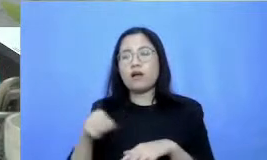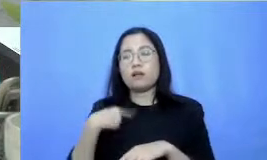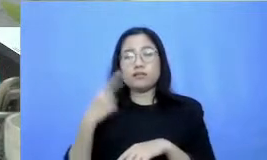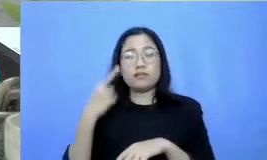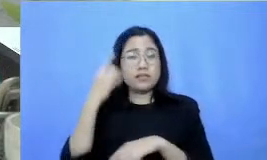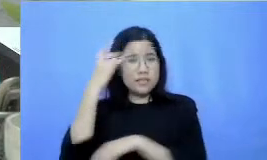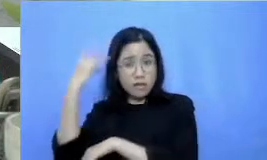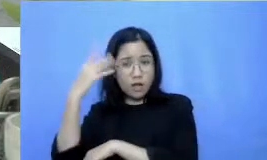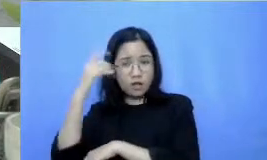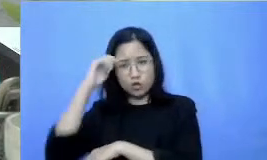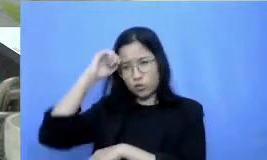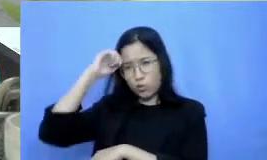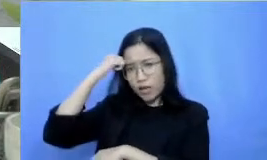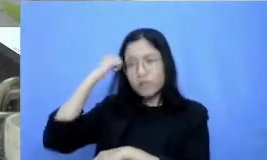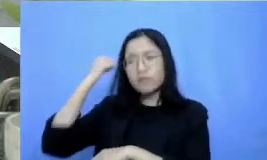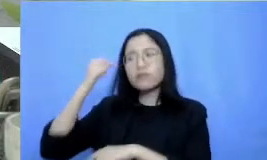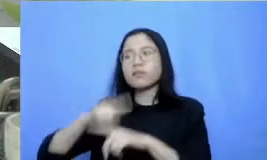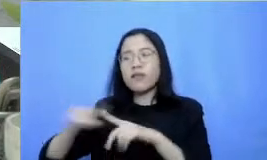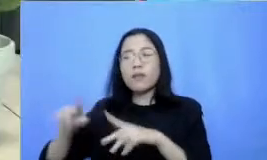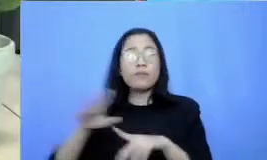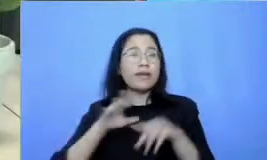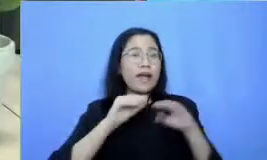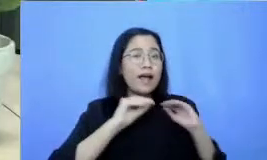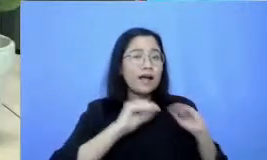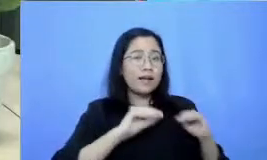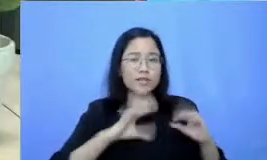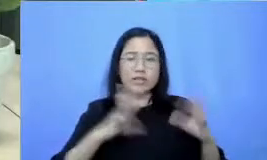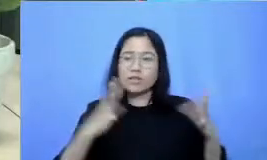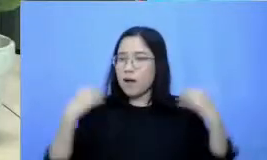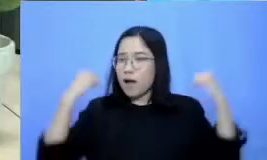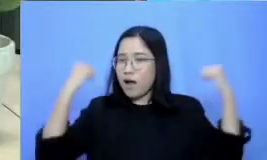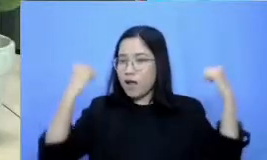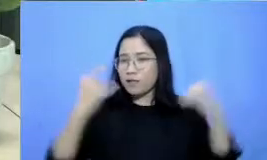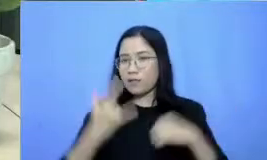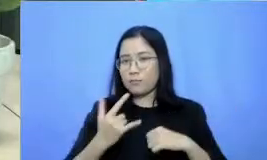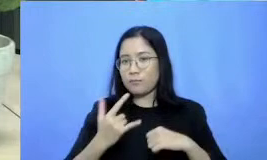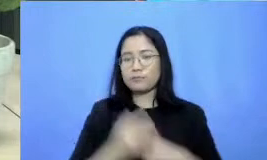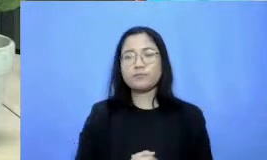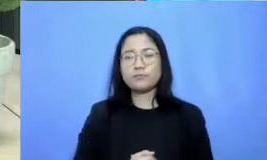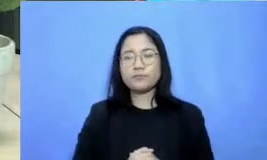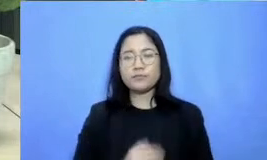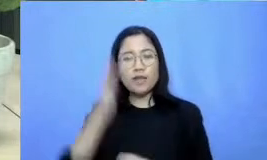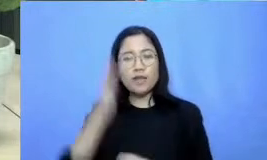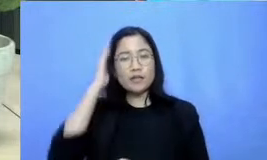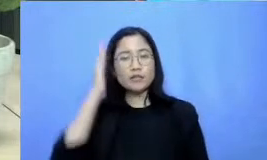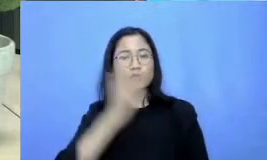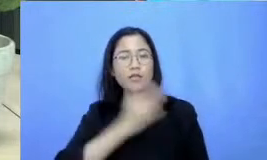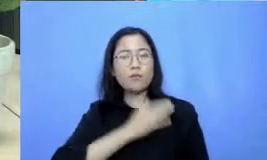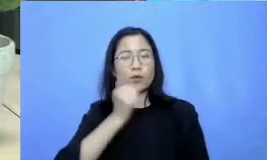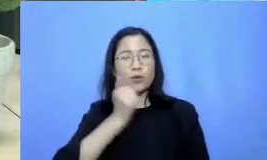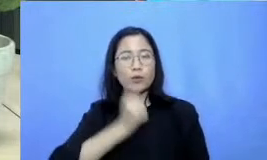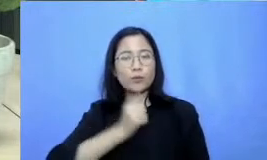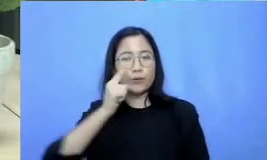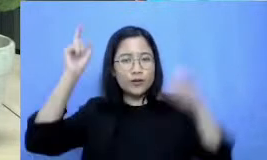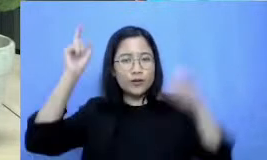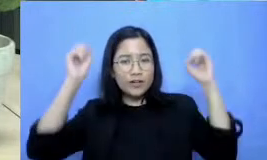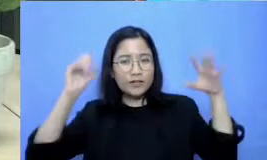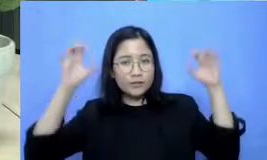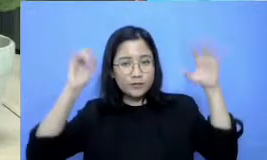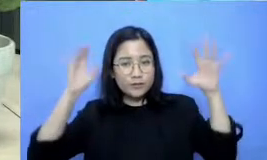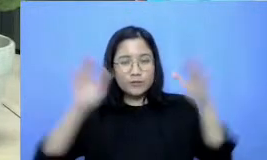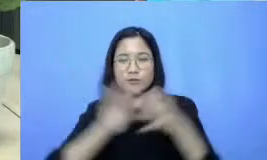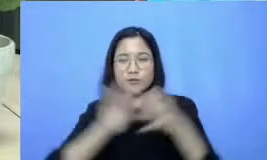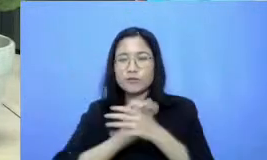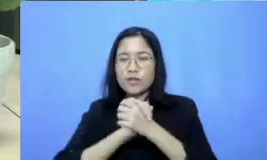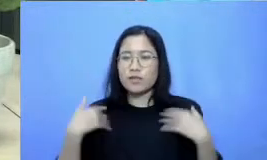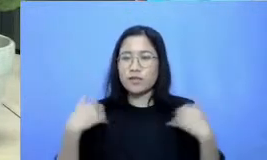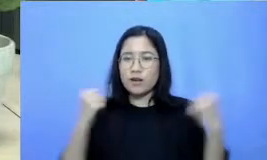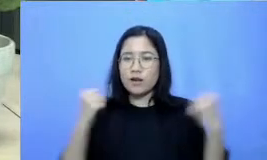tetap semangat Assalamualaikum warahmatullahi wabarakatuh salam sejahtera untuk kita semua salom